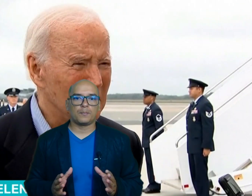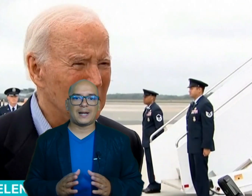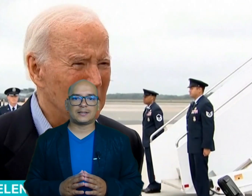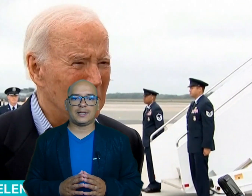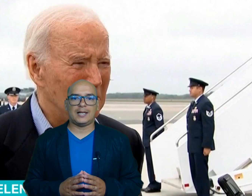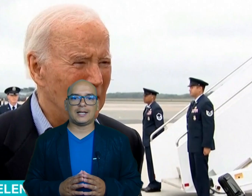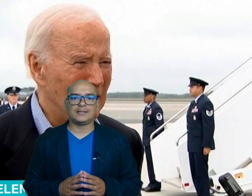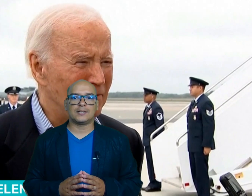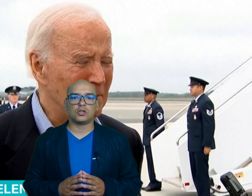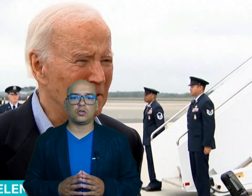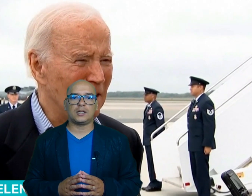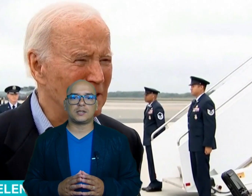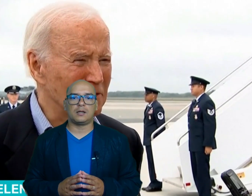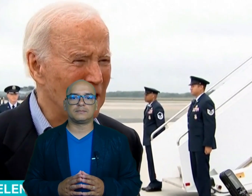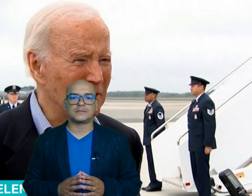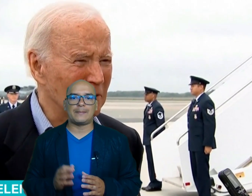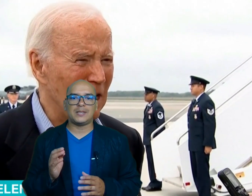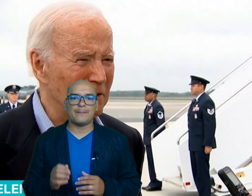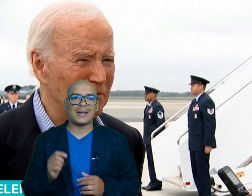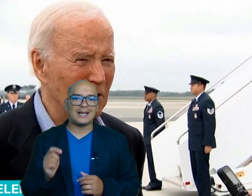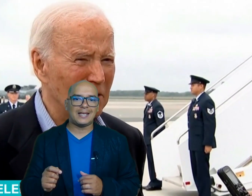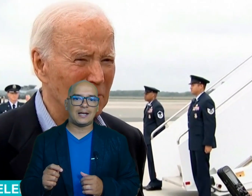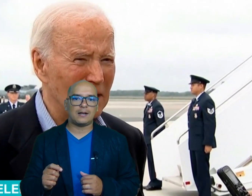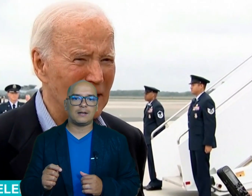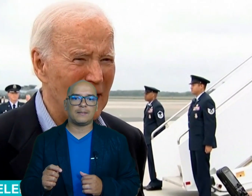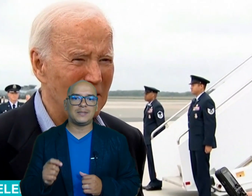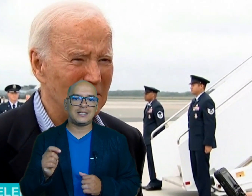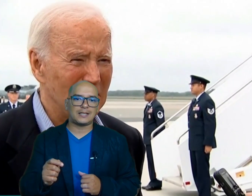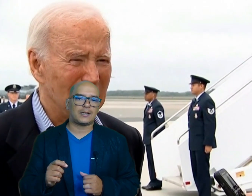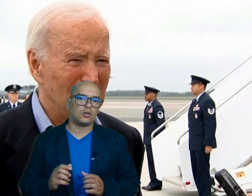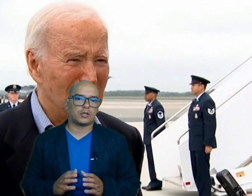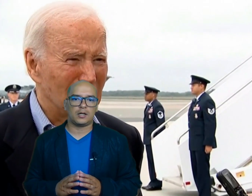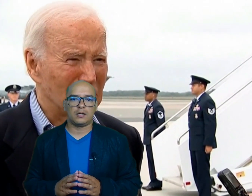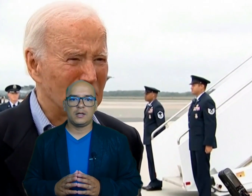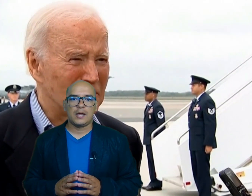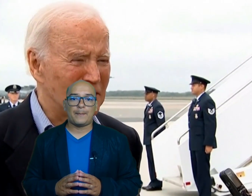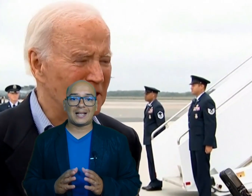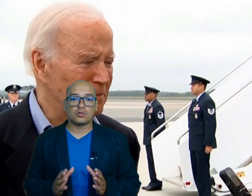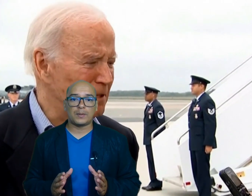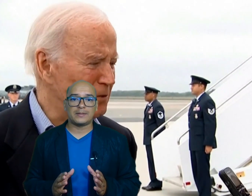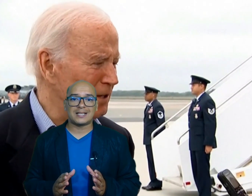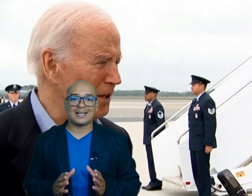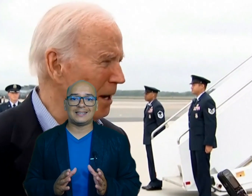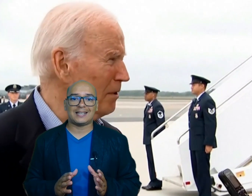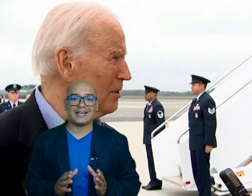parte el candidato Donald Trump también planea visitar Georgia para supervisar la entrega de